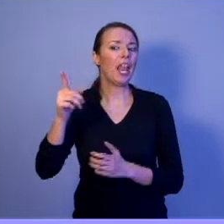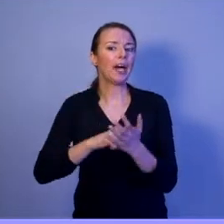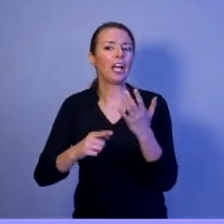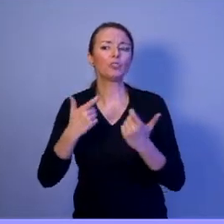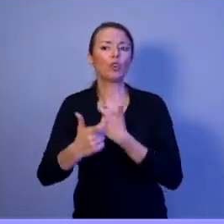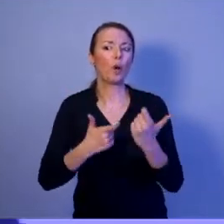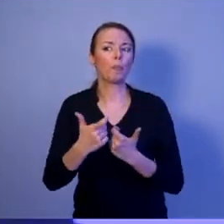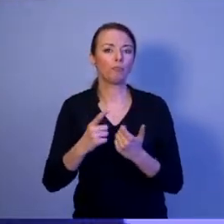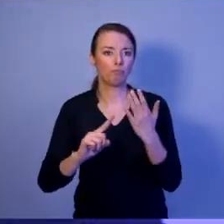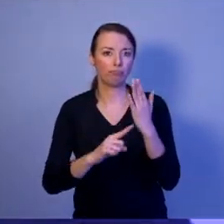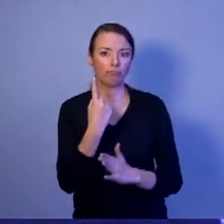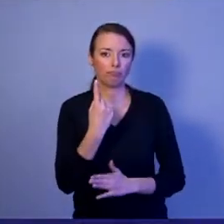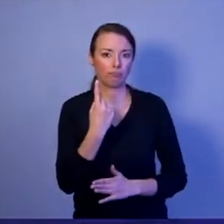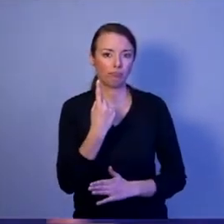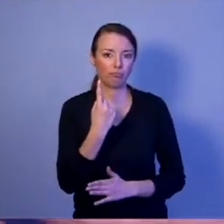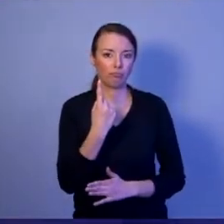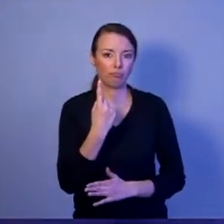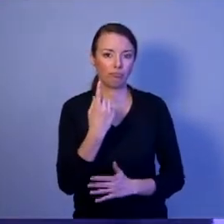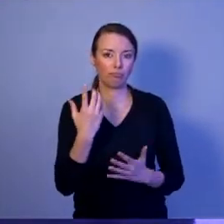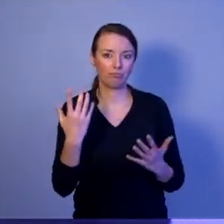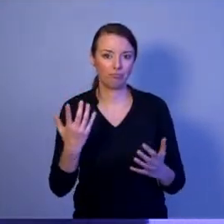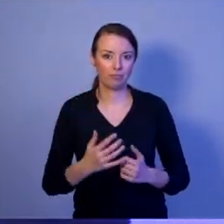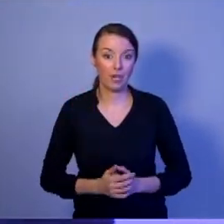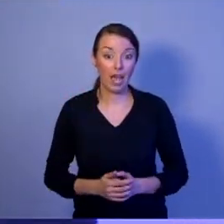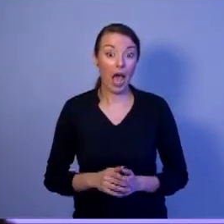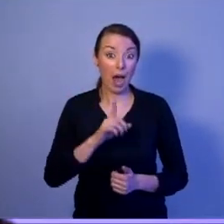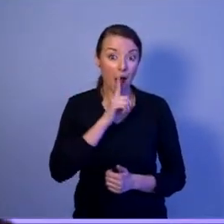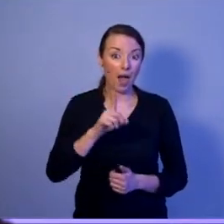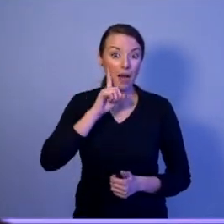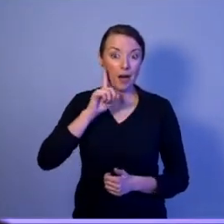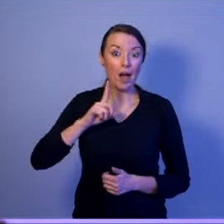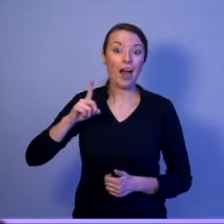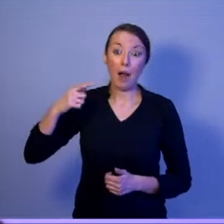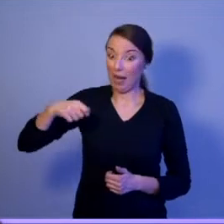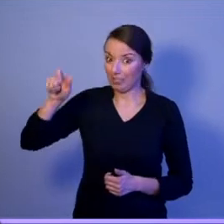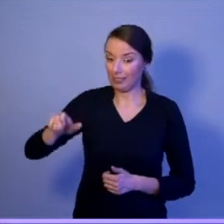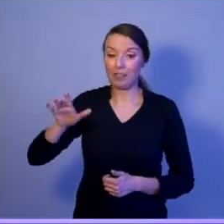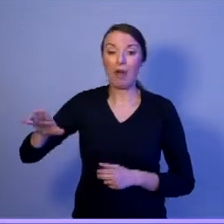Prezydent ma kolejne narzędzie, którym jest Rada Bezpieczeństwa Narodowego.